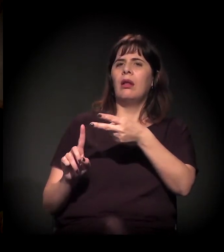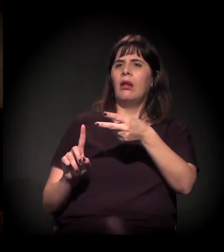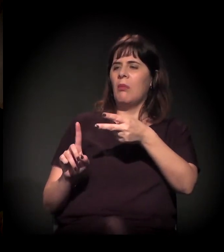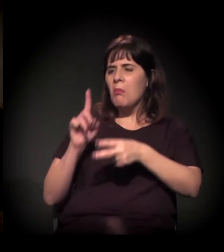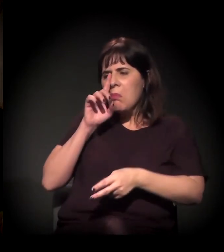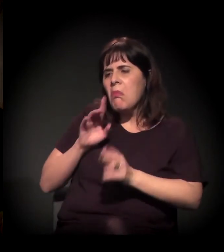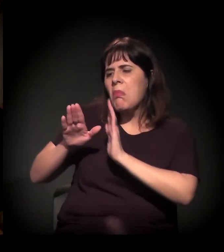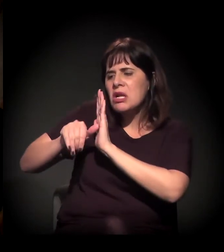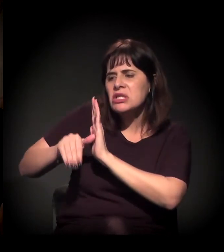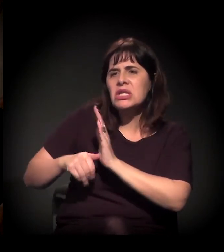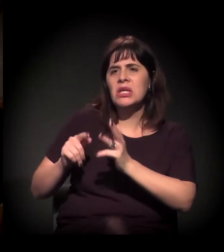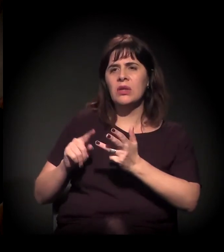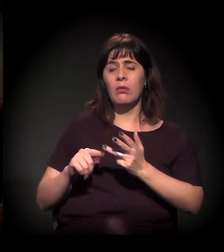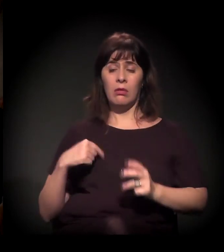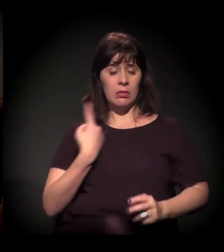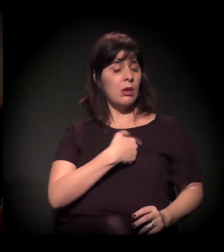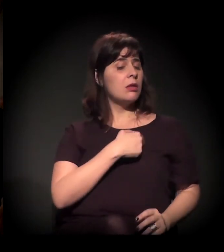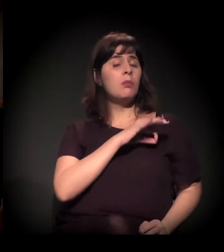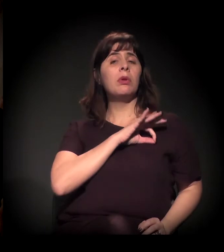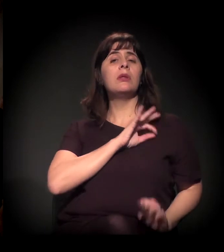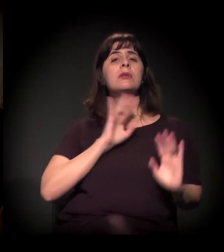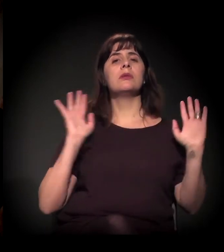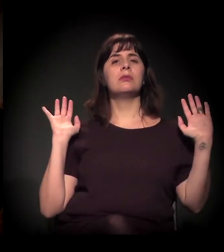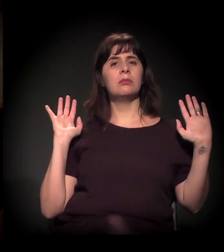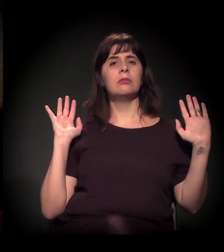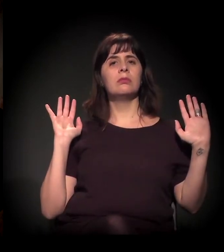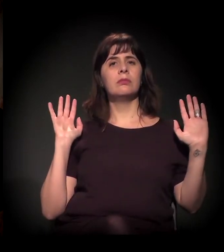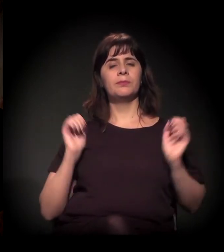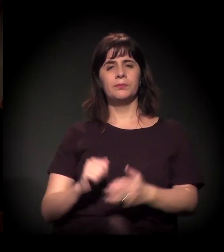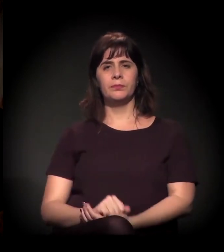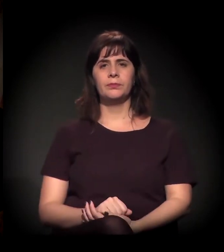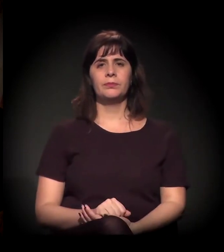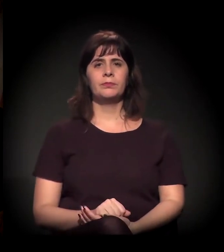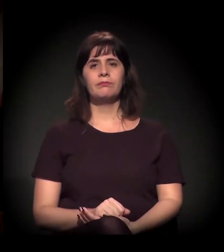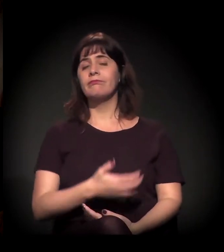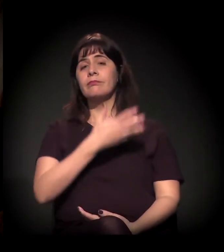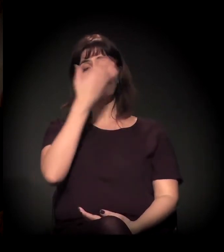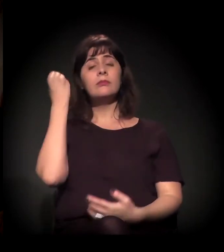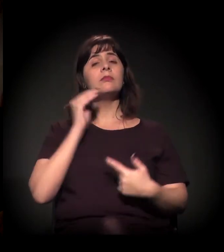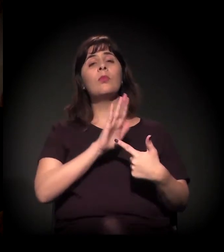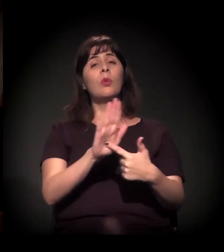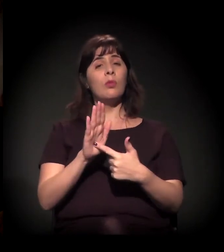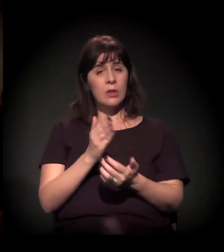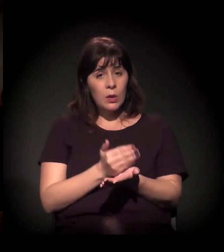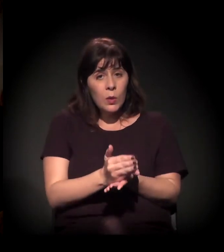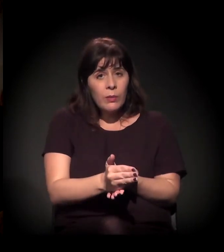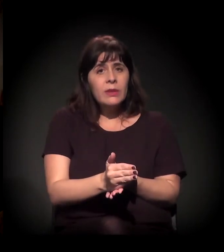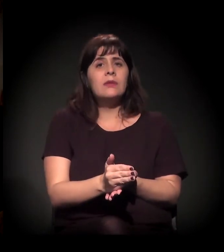"Não, estes aqui são os bandidos e aqui está a polícia". Vou colocar até um vídeo − eu esqueci de passar no começo, mas acho ótimo que você já colocou −,